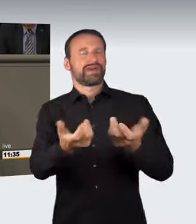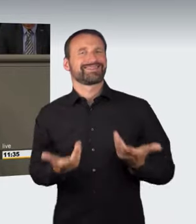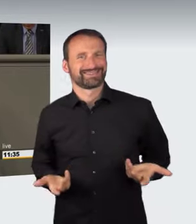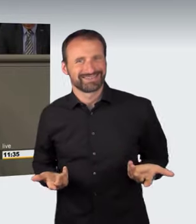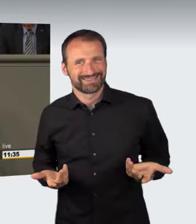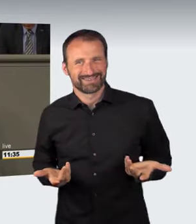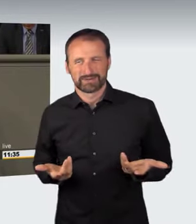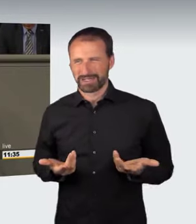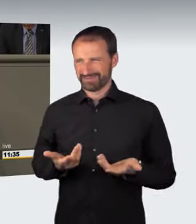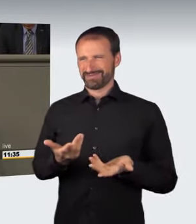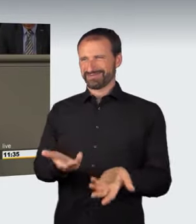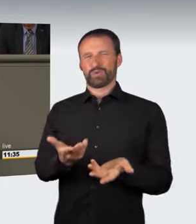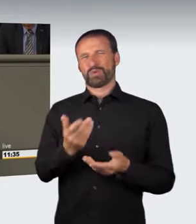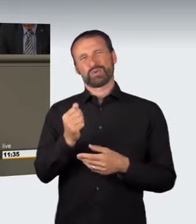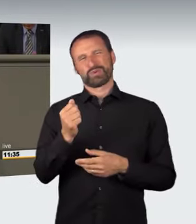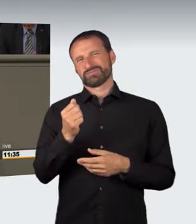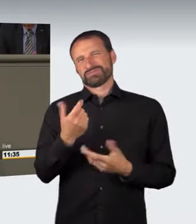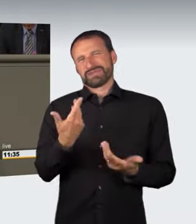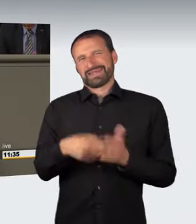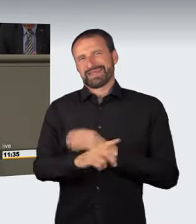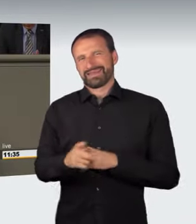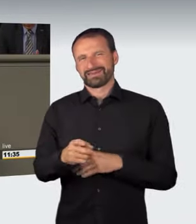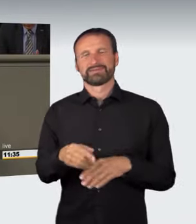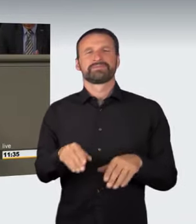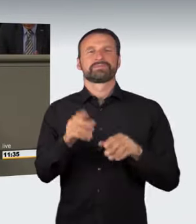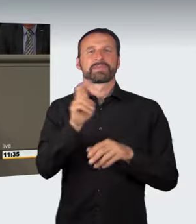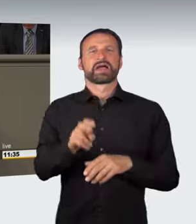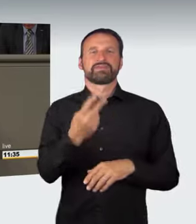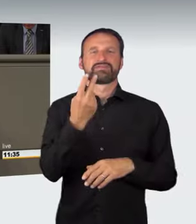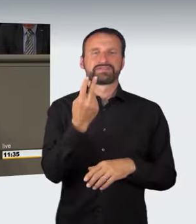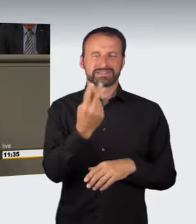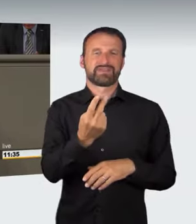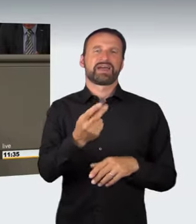auf das aus Artikel 103 Absatz 2 Grundgesetz resultierende Bestimmtheitsgebot aufweist.